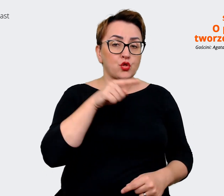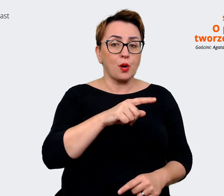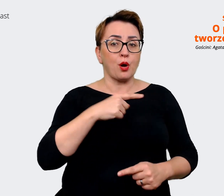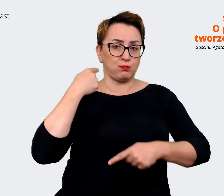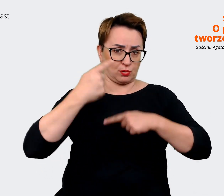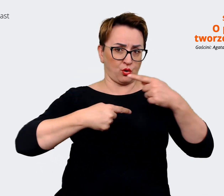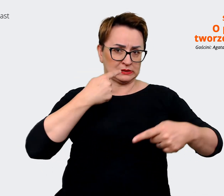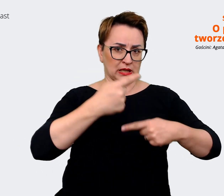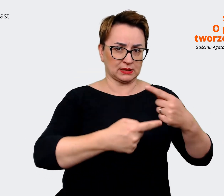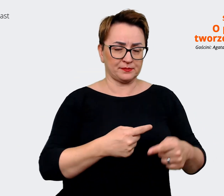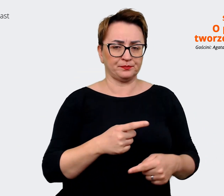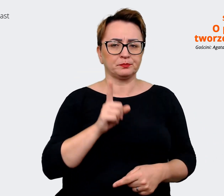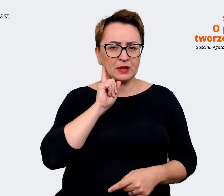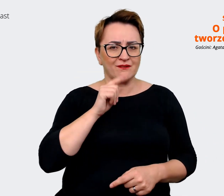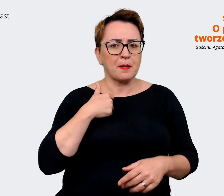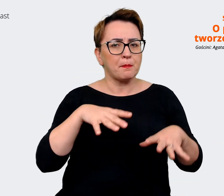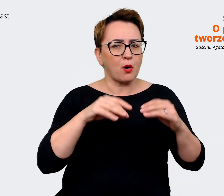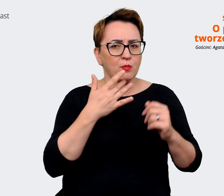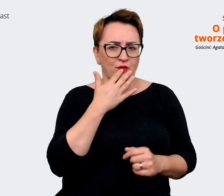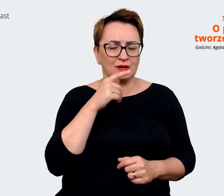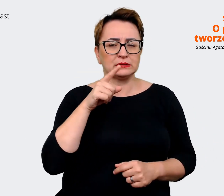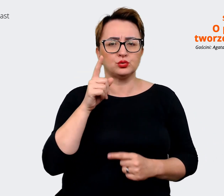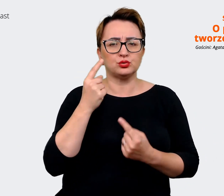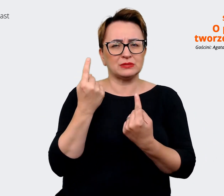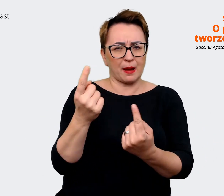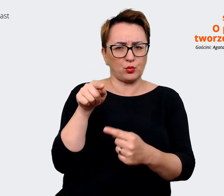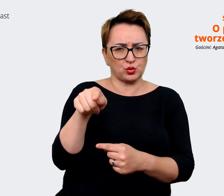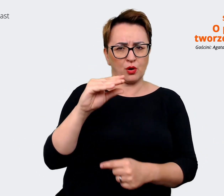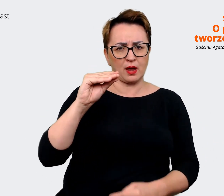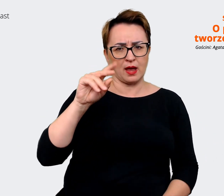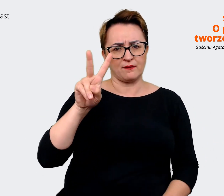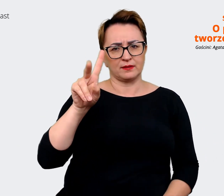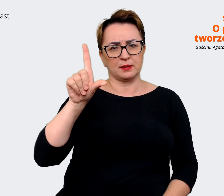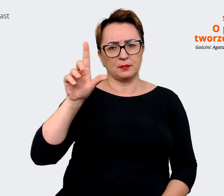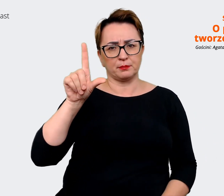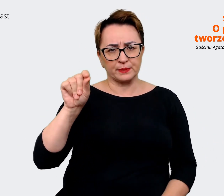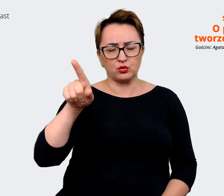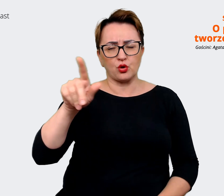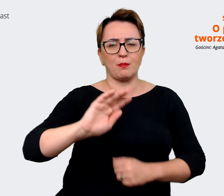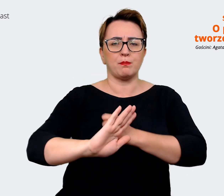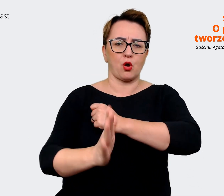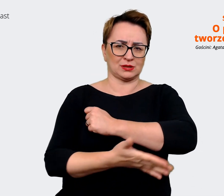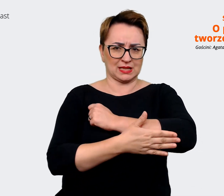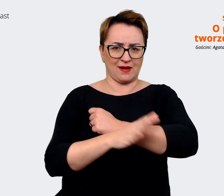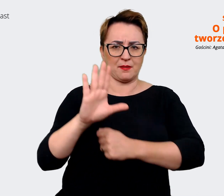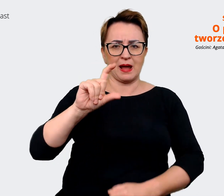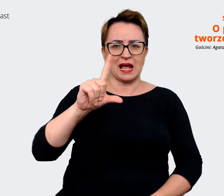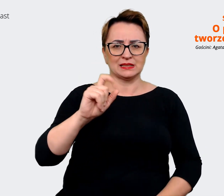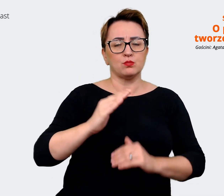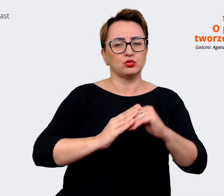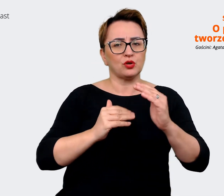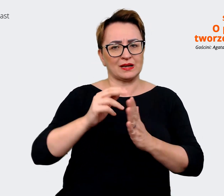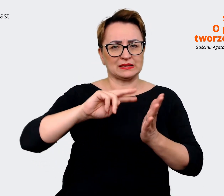tak jak mówiłam na początku, samo EVP jest bazą w ogóle do budowania strategii i do wyprowadzania